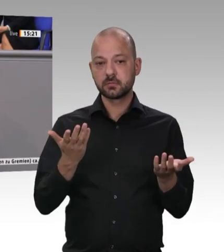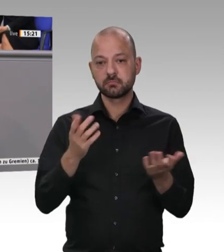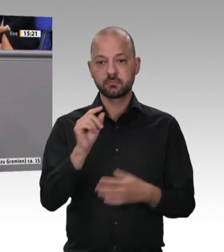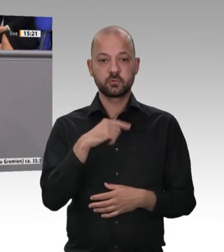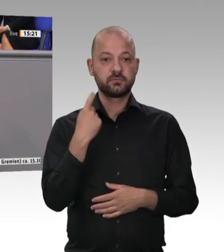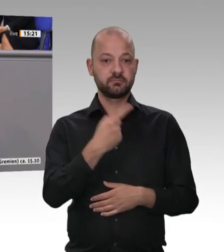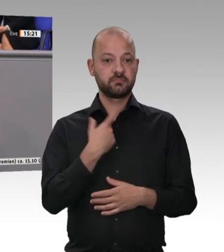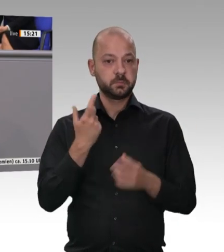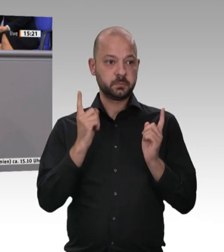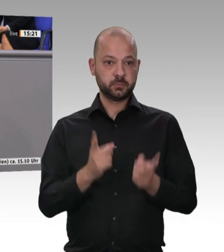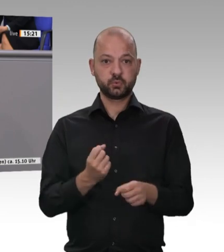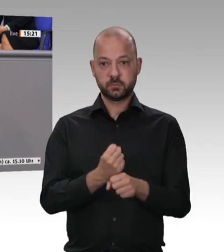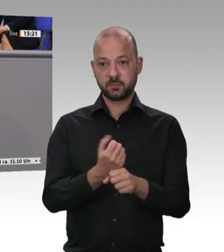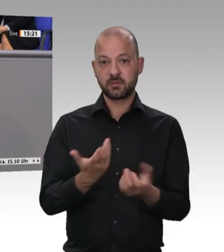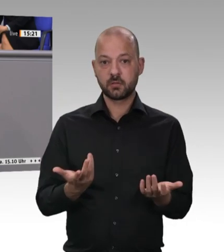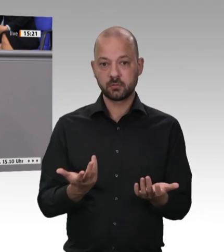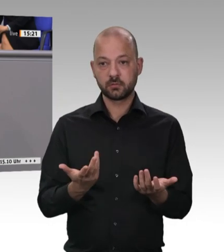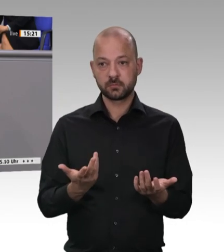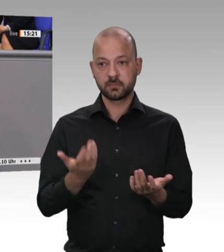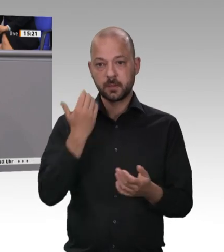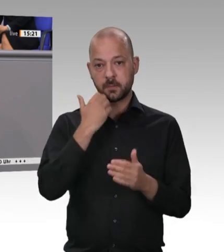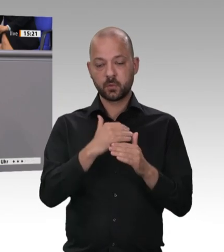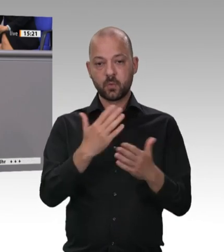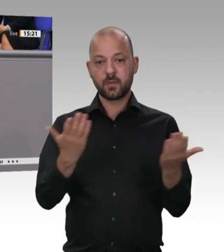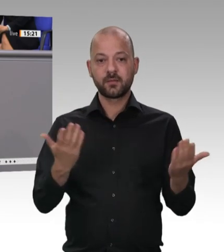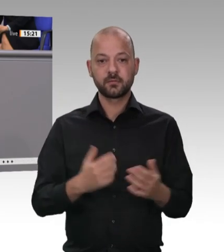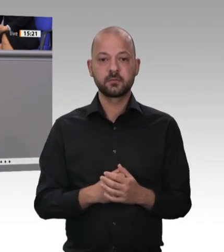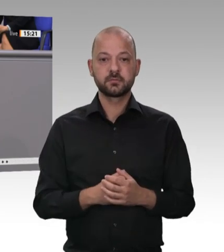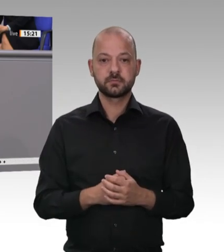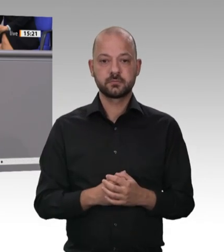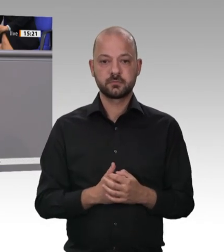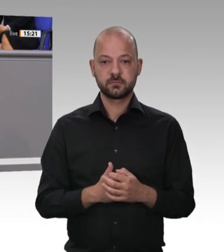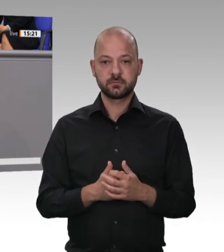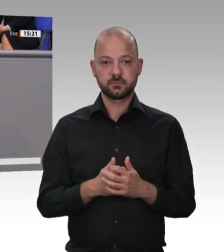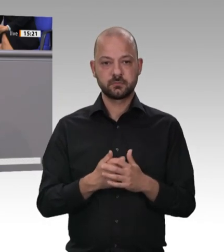oftmals um ihren Lohn geprellt werden, in schlechten Unterkünften untergebracht sind